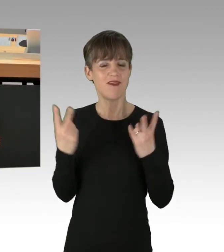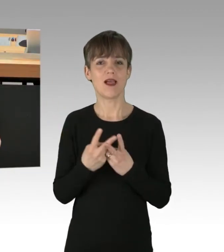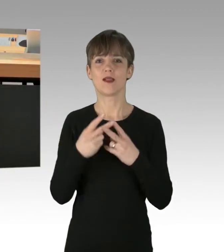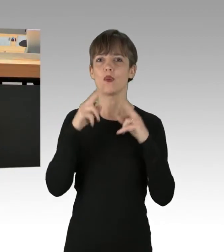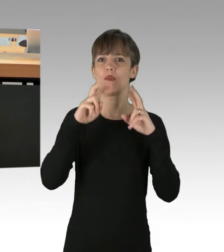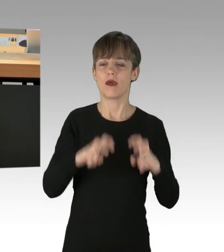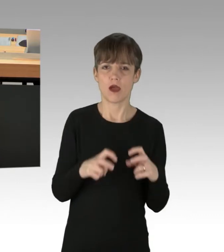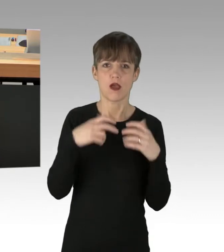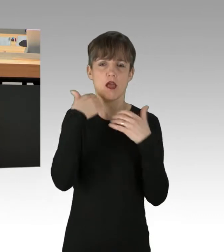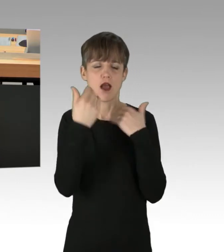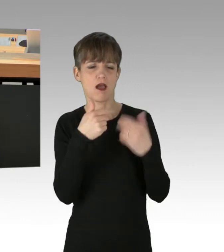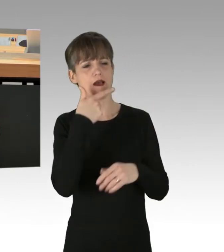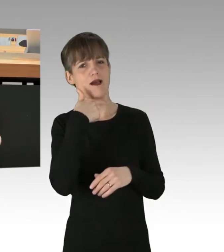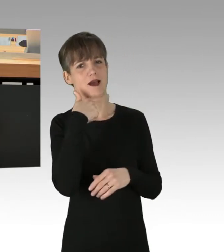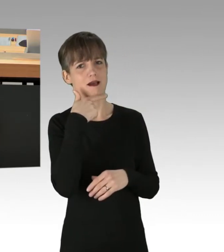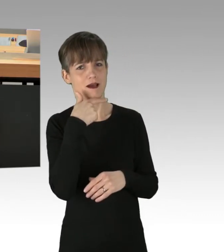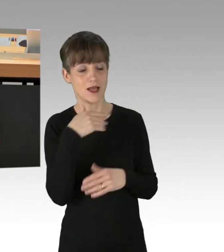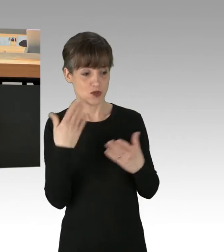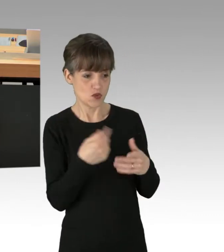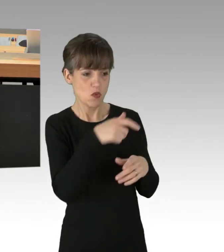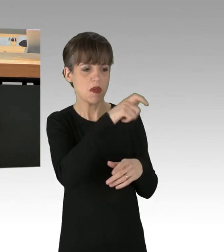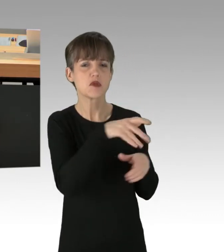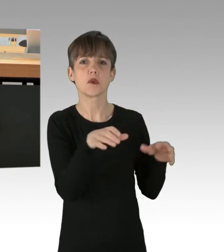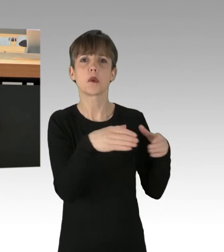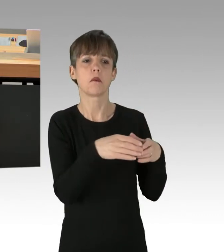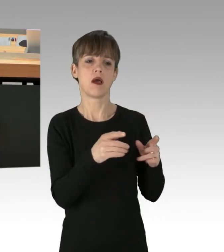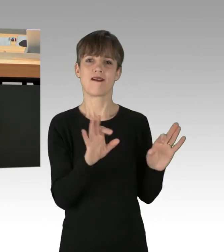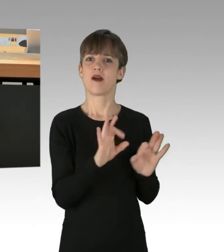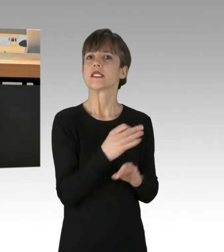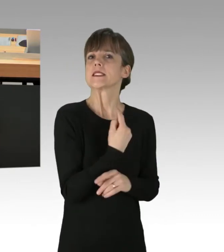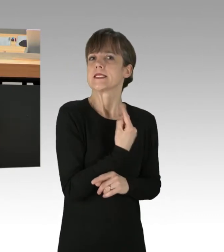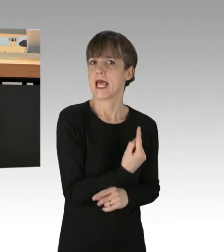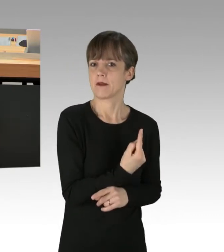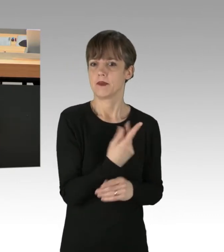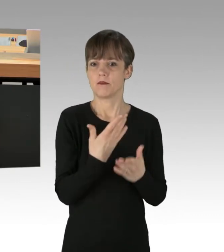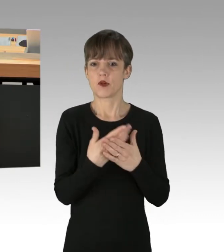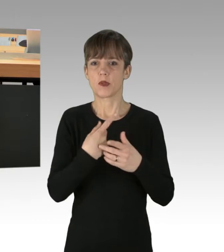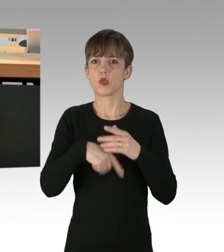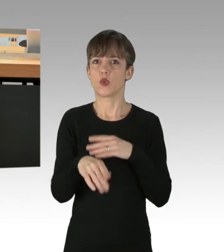Schlimmstenfalls stellten diese Personengruppen eine Gefahr für sich selbst dar, sei es durch Massen-Suizid oder durch die Ausnutzung